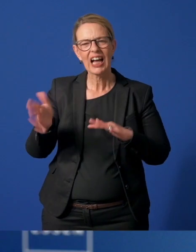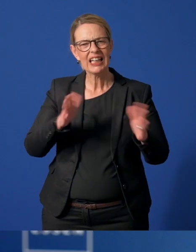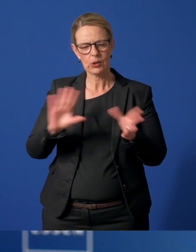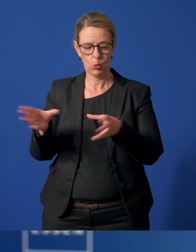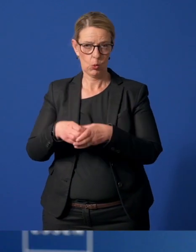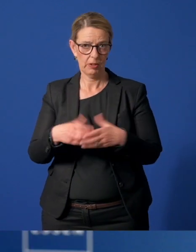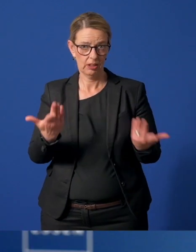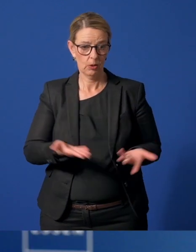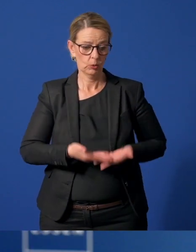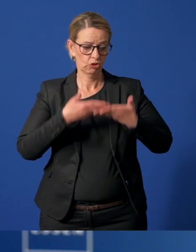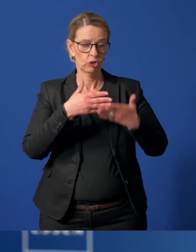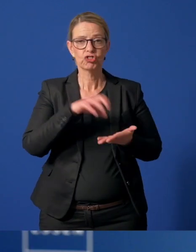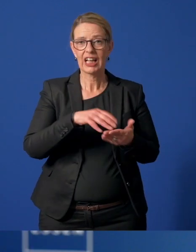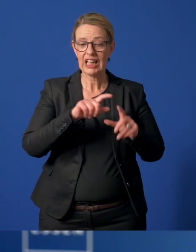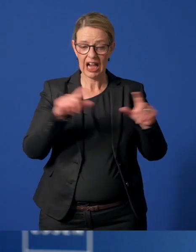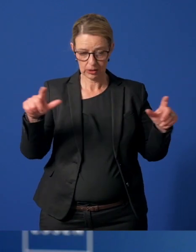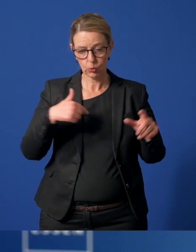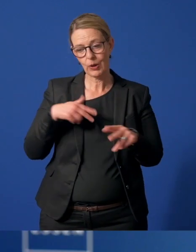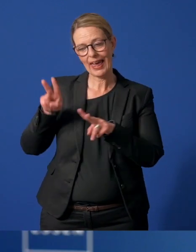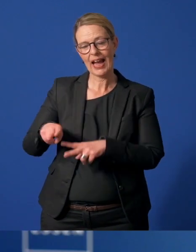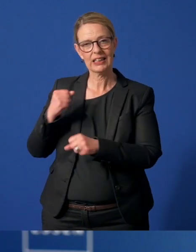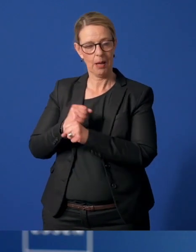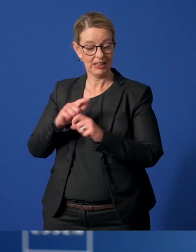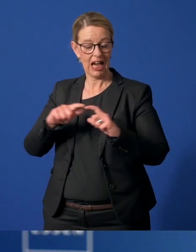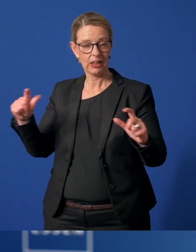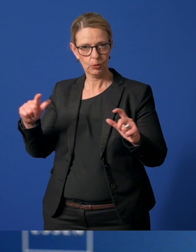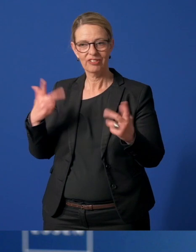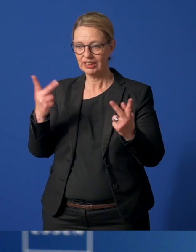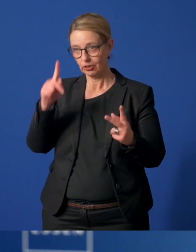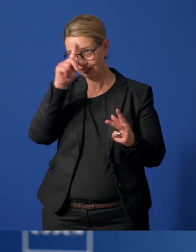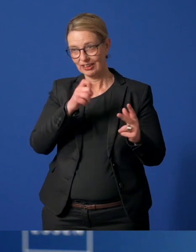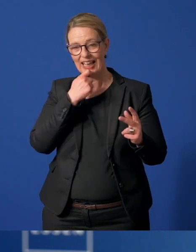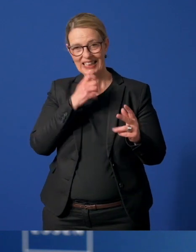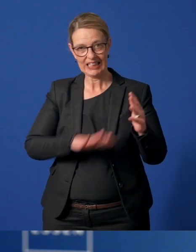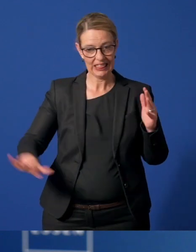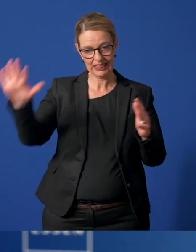Mit Unterstützung der StadtAgentur Essen hat die Ehrenamt Agentur ein stadtweites Helfernetzwerk